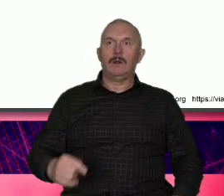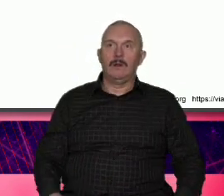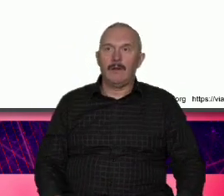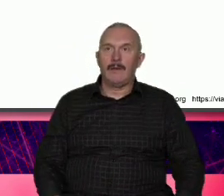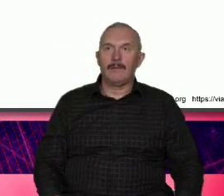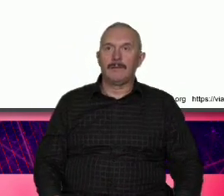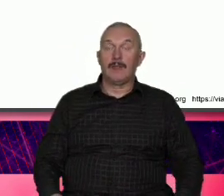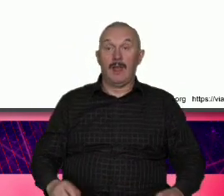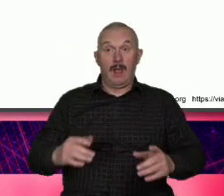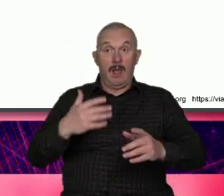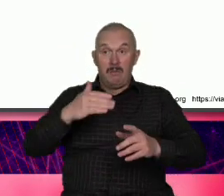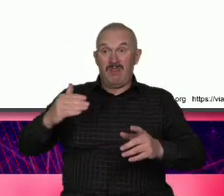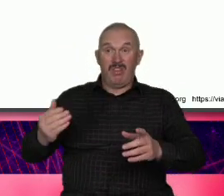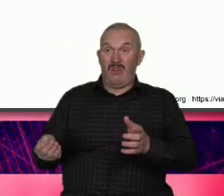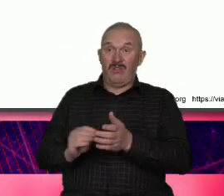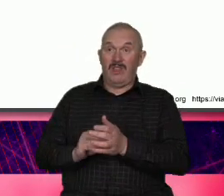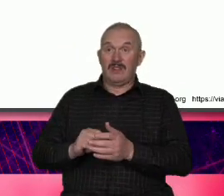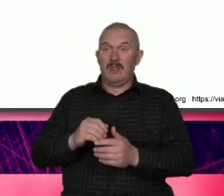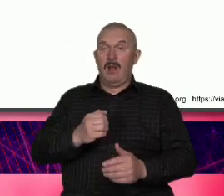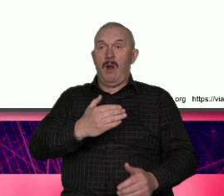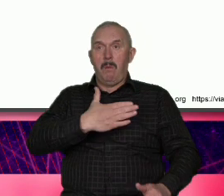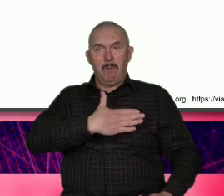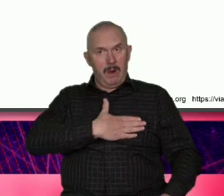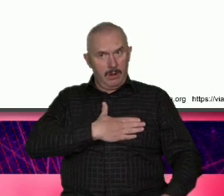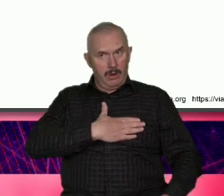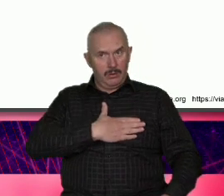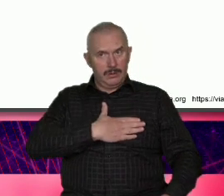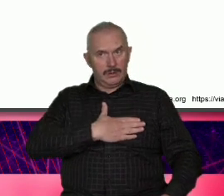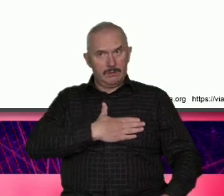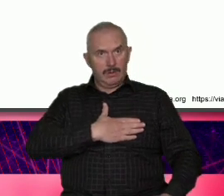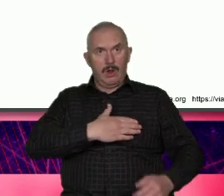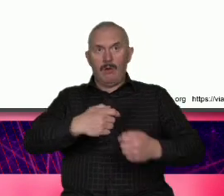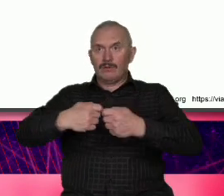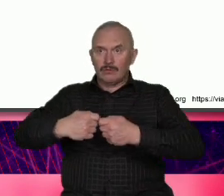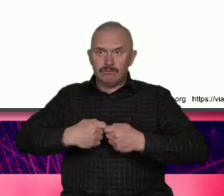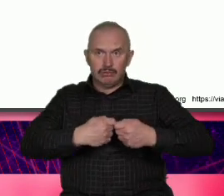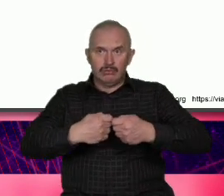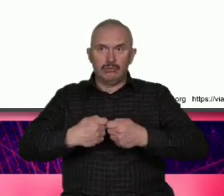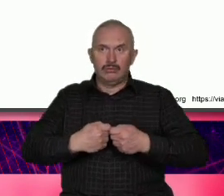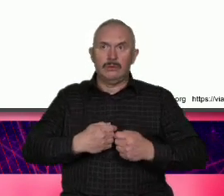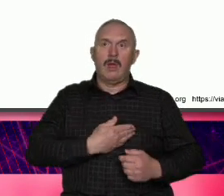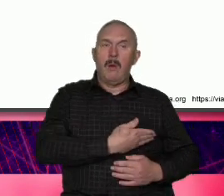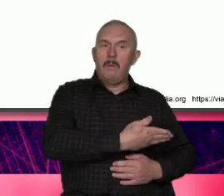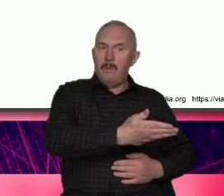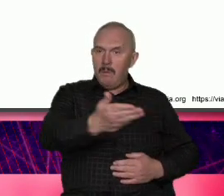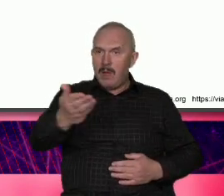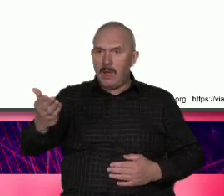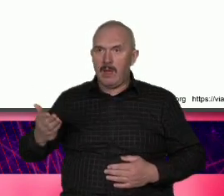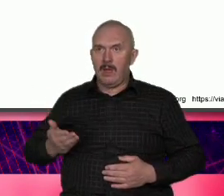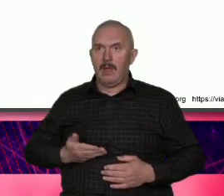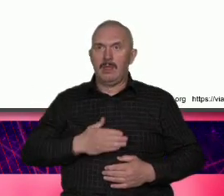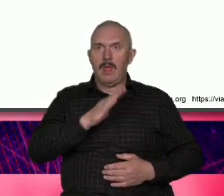jak patriotyzm Wspólnota my naród są niezwykle ważne celebrowane przed każdym